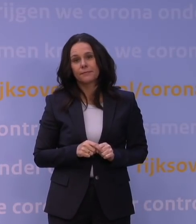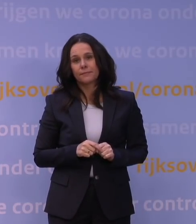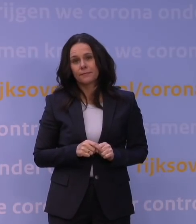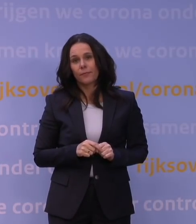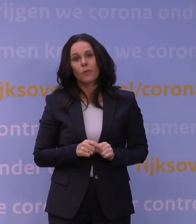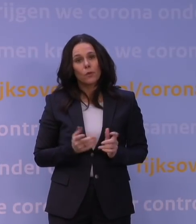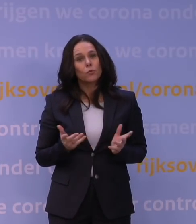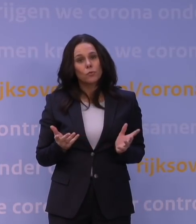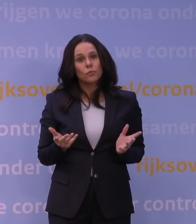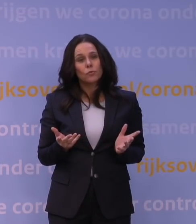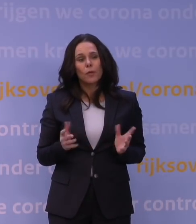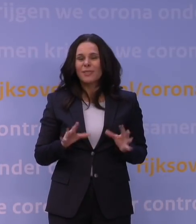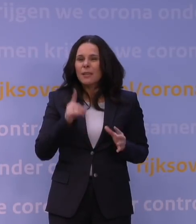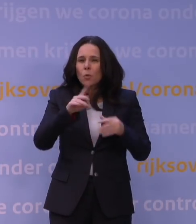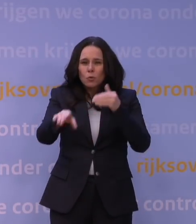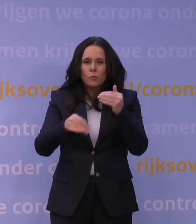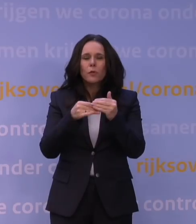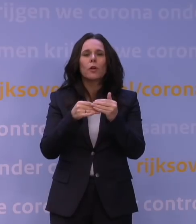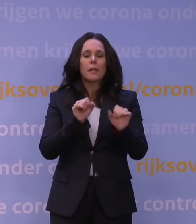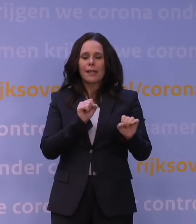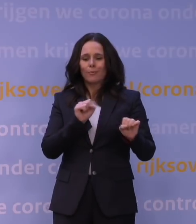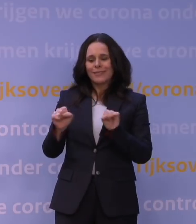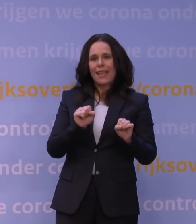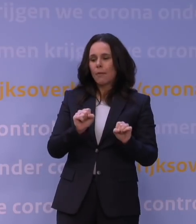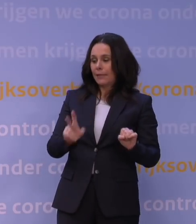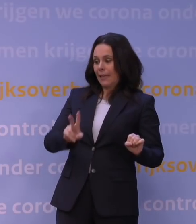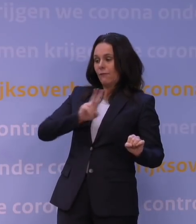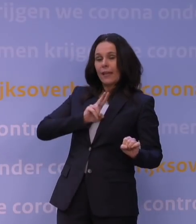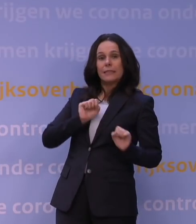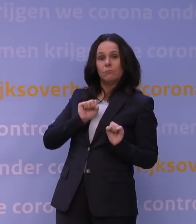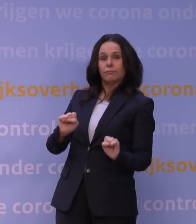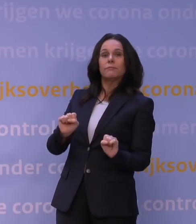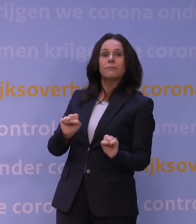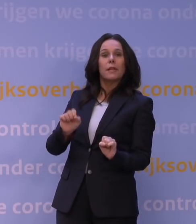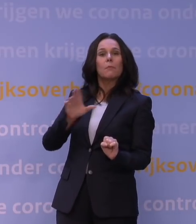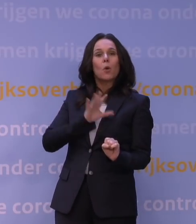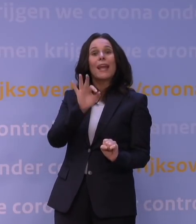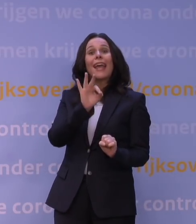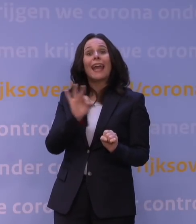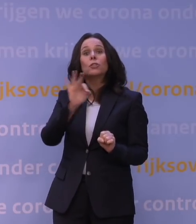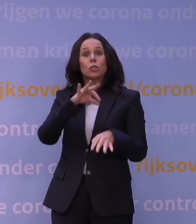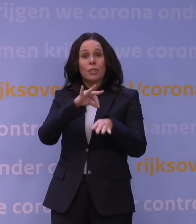En niet alleen, moet ik misschien toevoegen, bescherming tegen infectie, maar ook bescherming tegen ernstige ziekte, verwachten we.